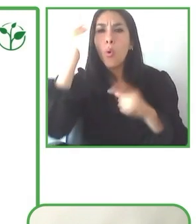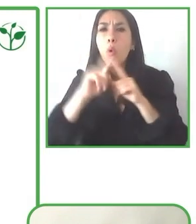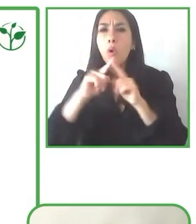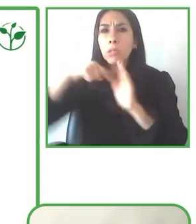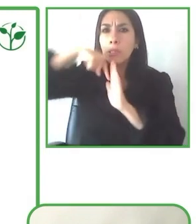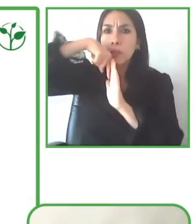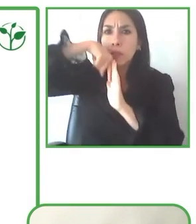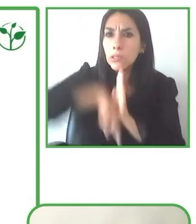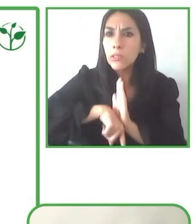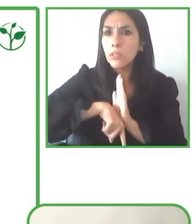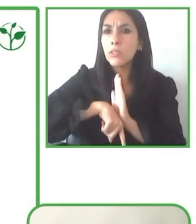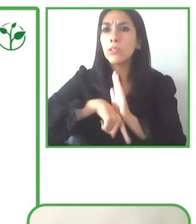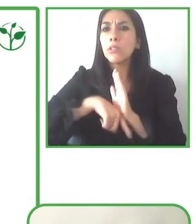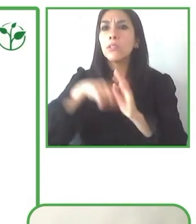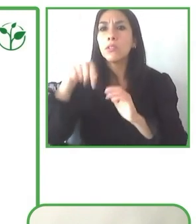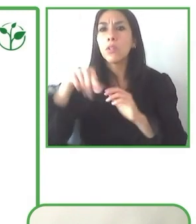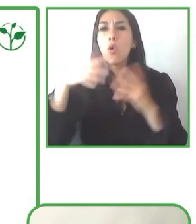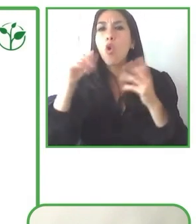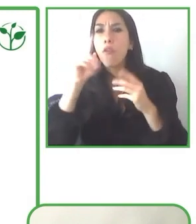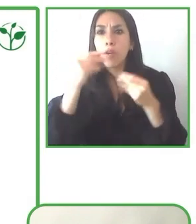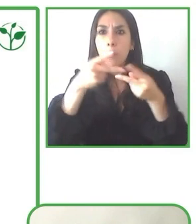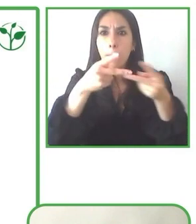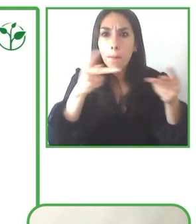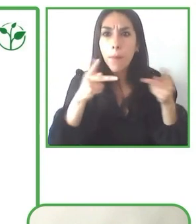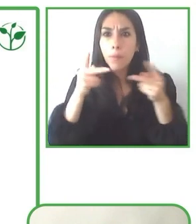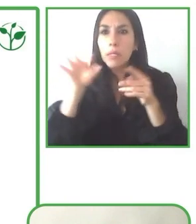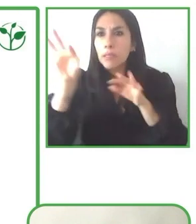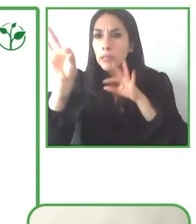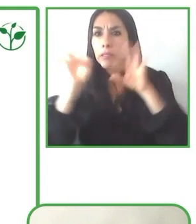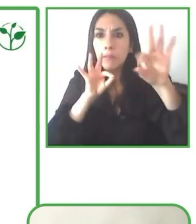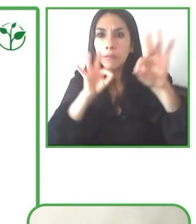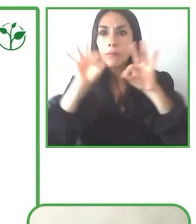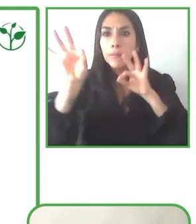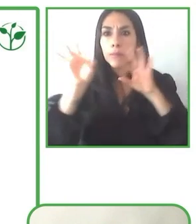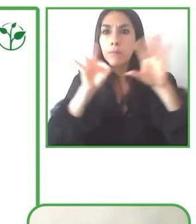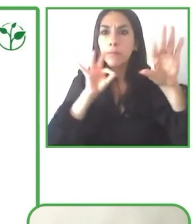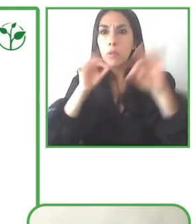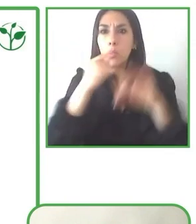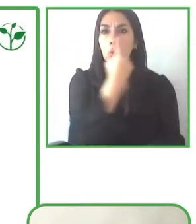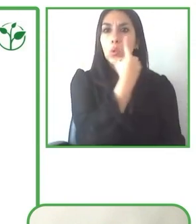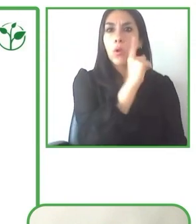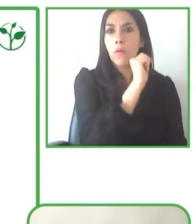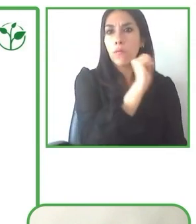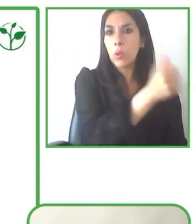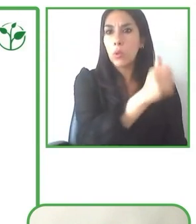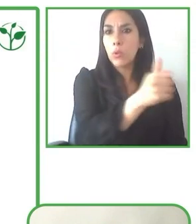Se requiere de que personas que hayan vivido la experiencia también lo puedan compartir y